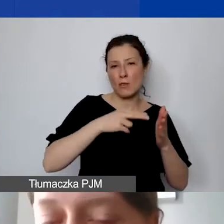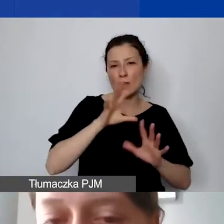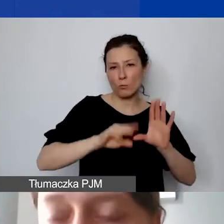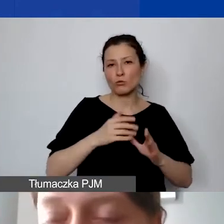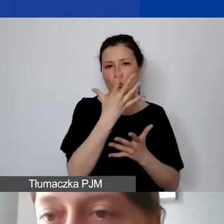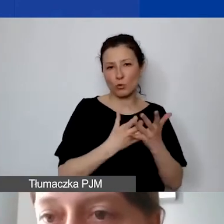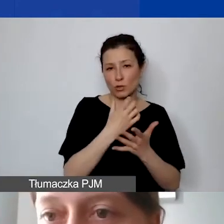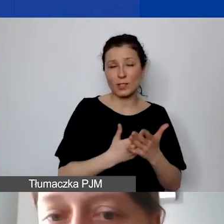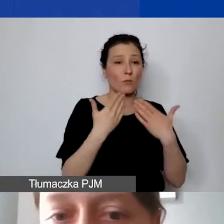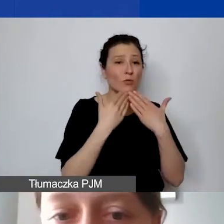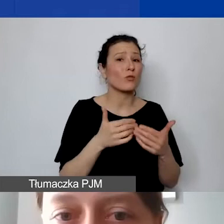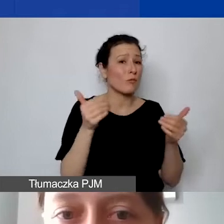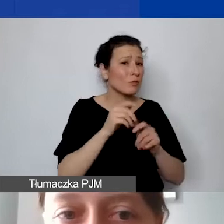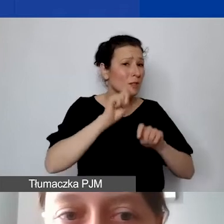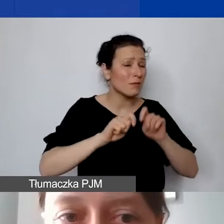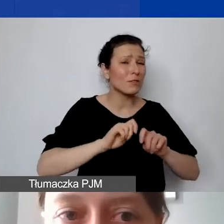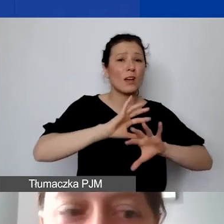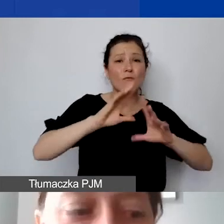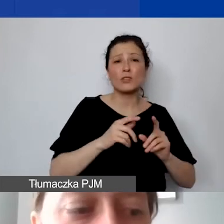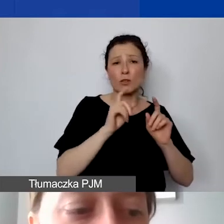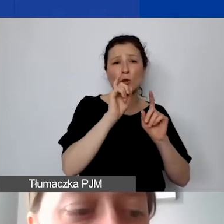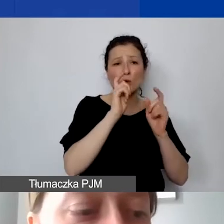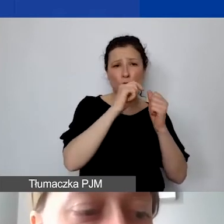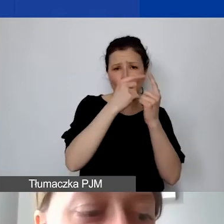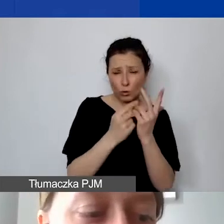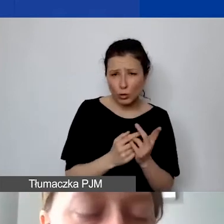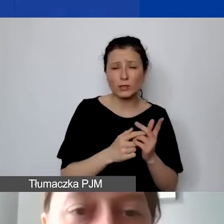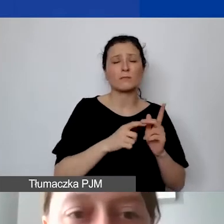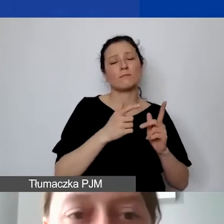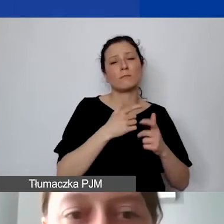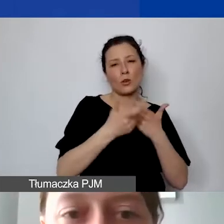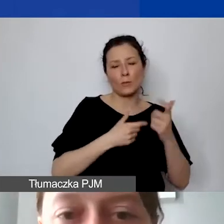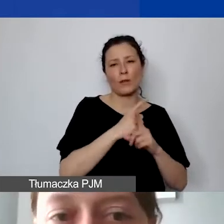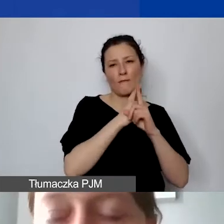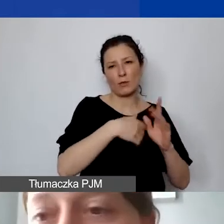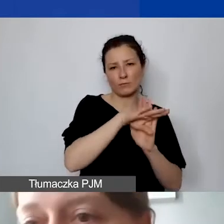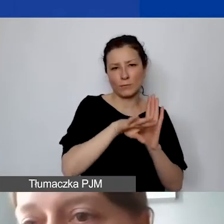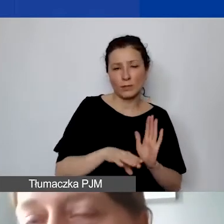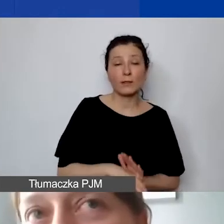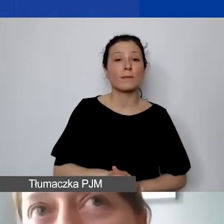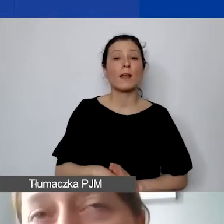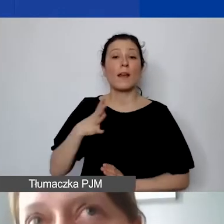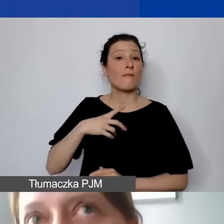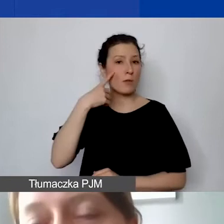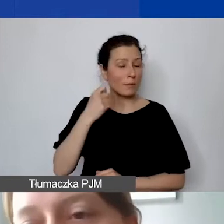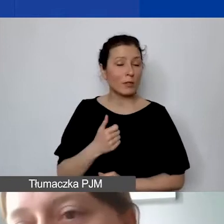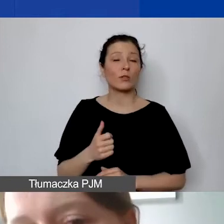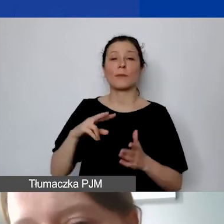czy wszystko jest zrobione zgodnie z regułami sztuki. Przy planowaniu budżetu warto pamiętać, że te środki są dosyć elastyczne.